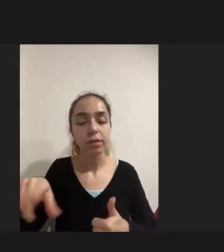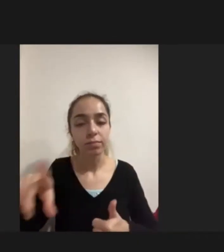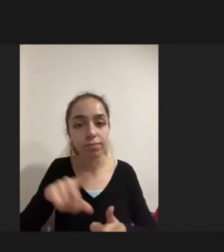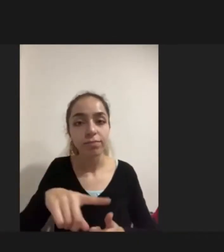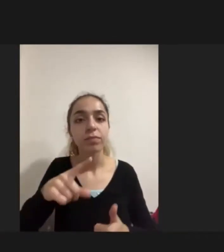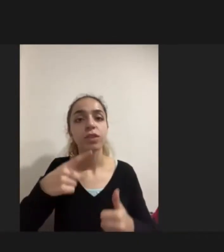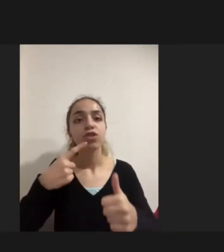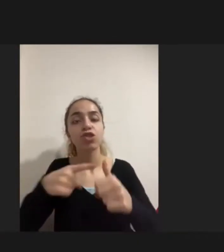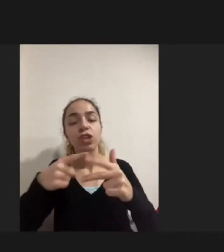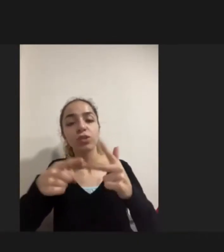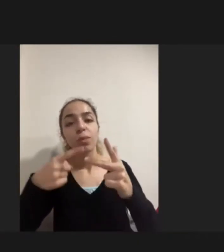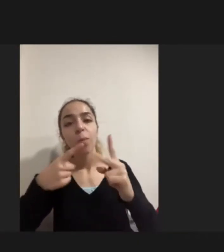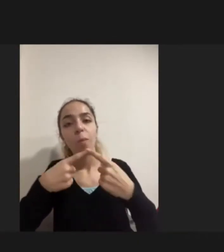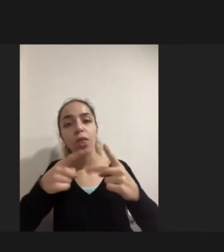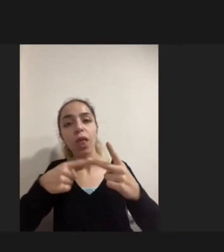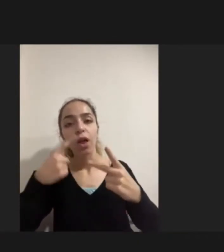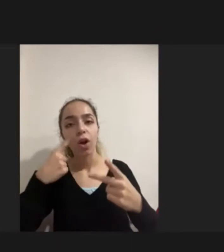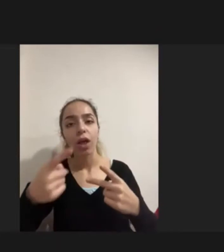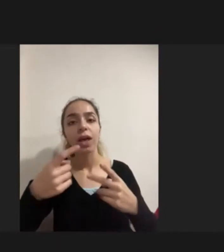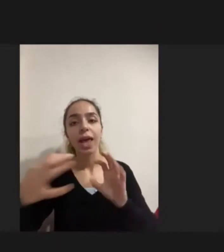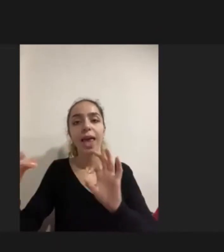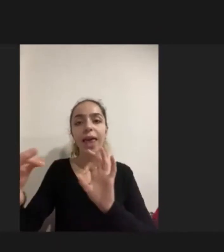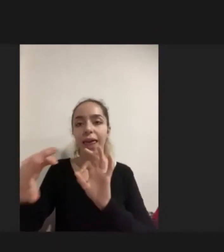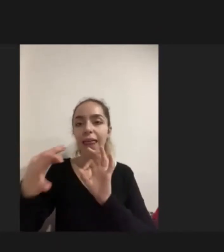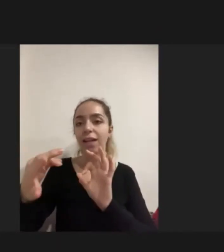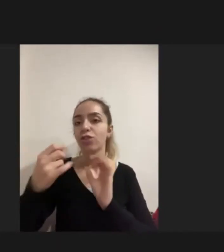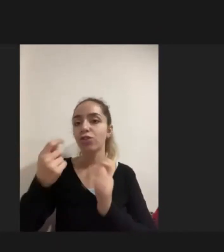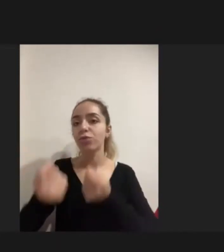çeşitli Iletişim ağları kurmaya çalışırken engelli kadınların